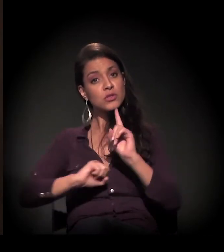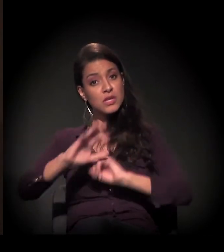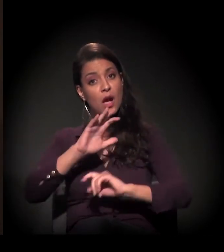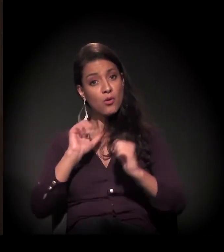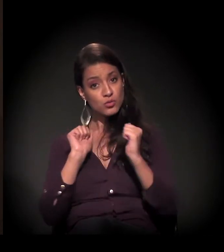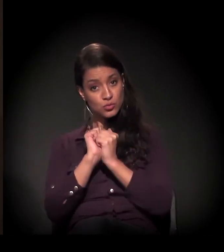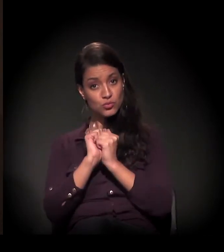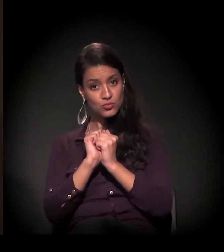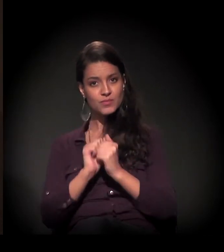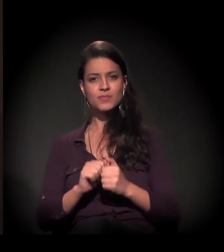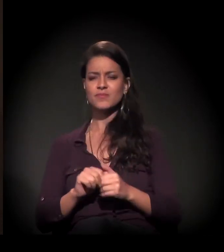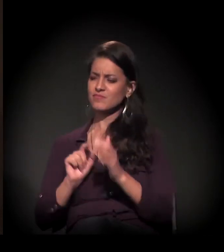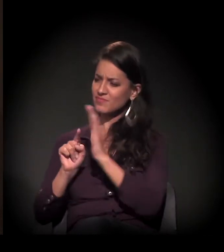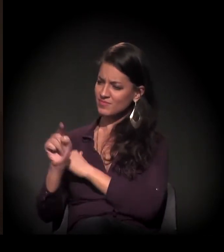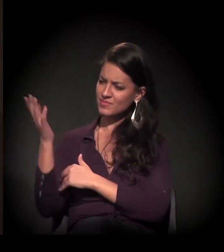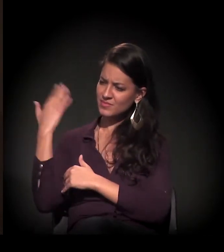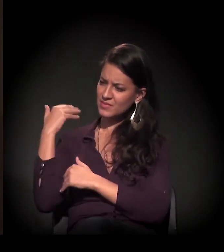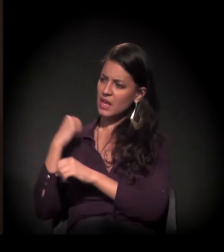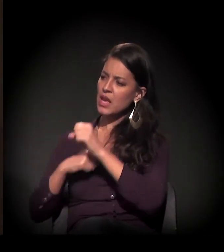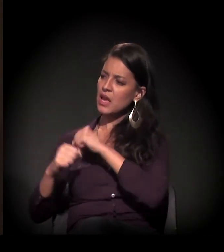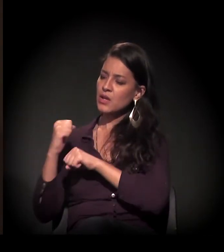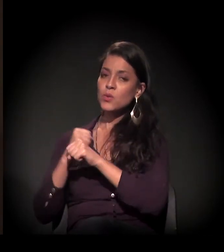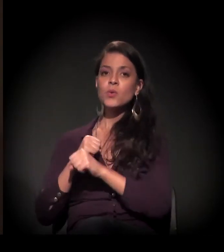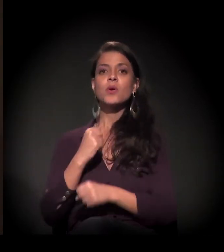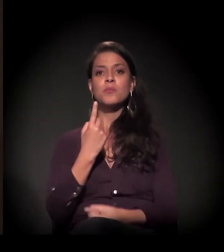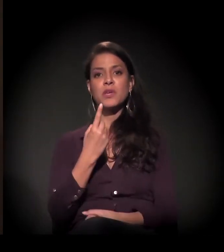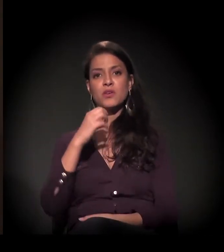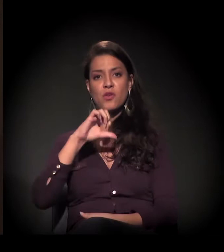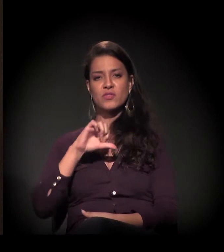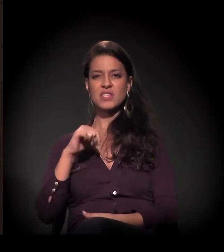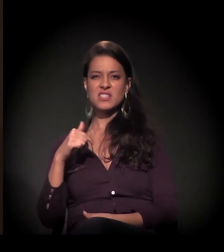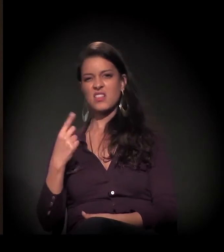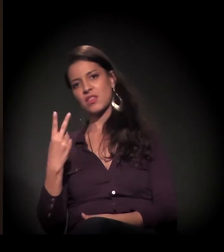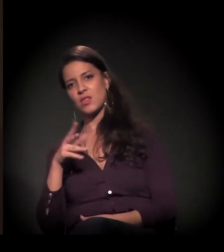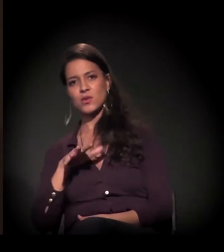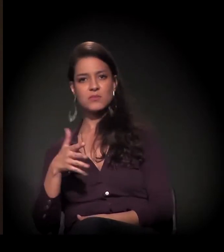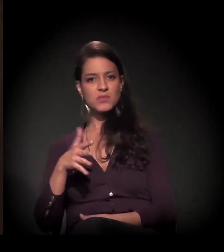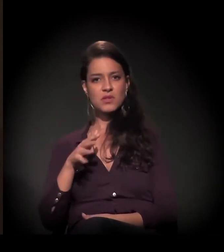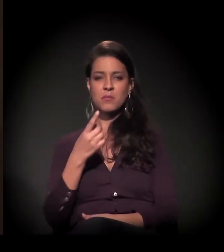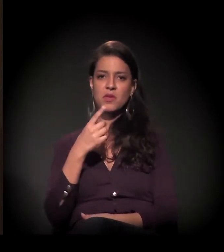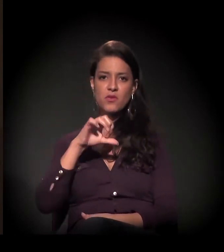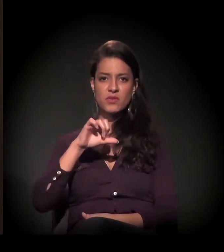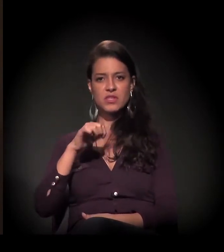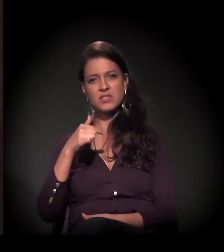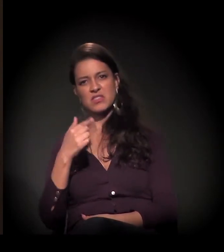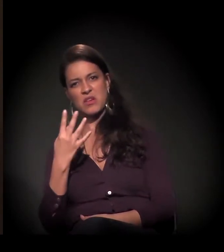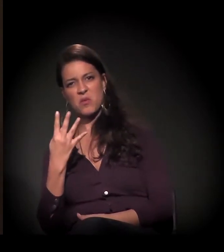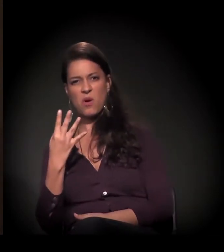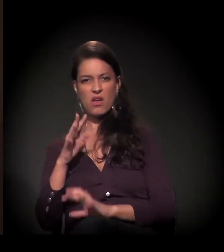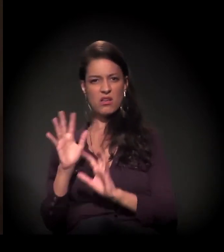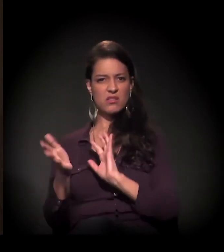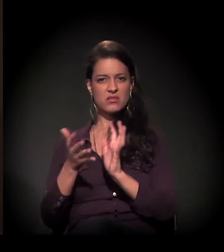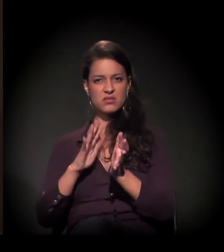Isso em 1970 e pouco, não? É, 1972, 1973, 1974...